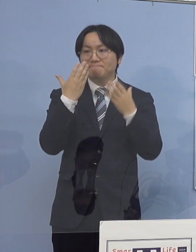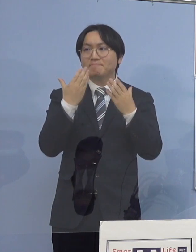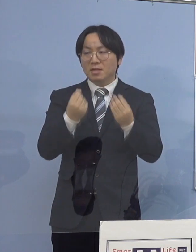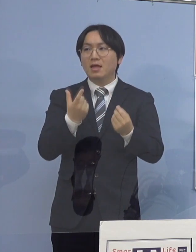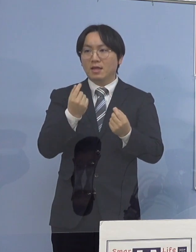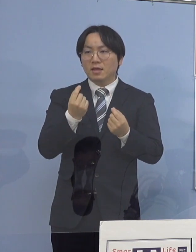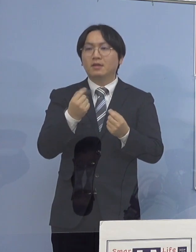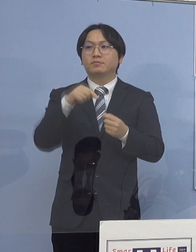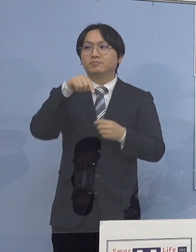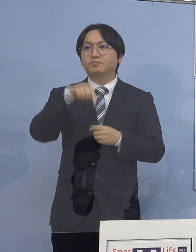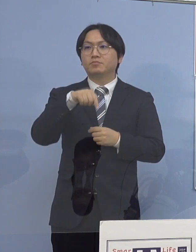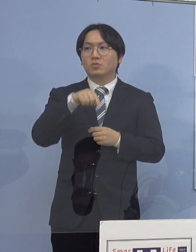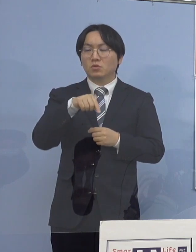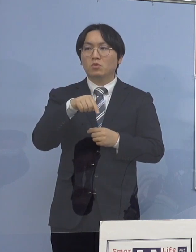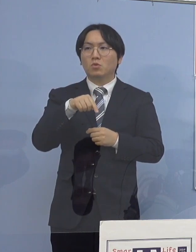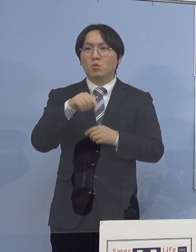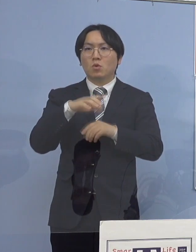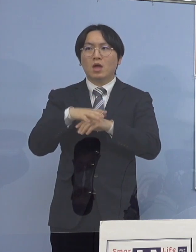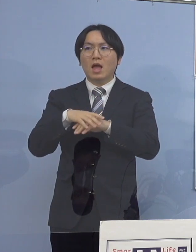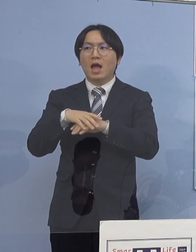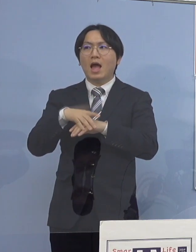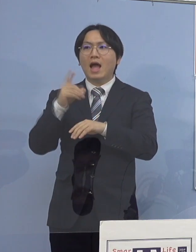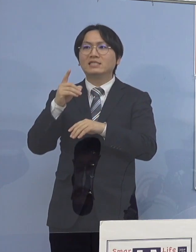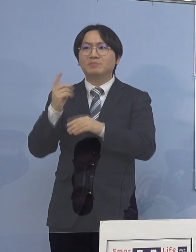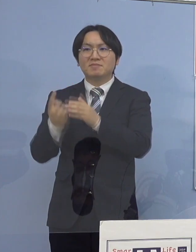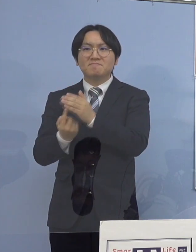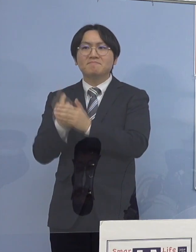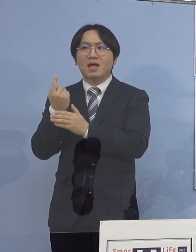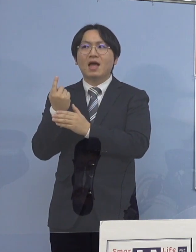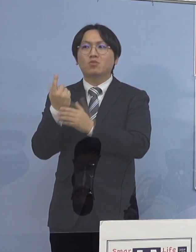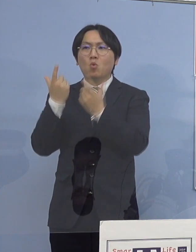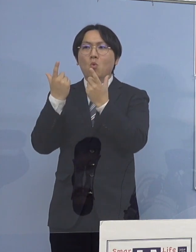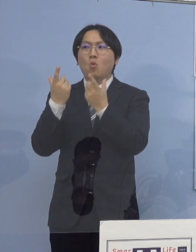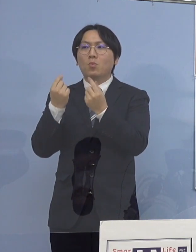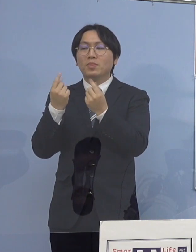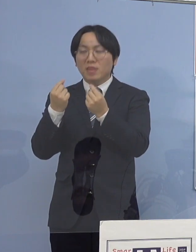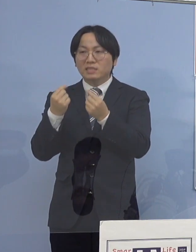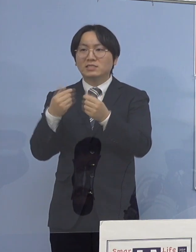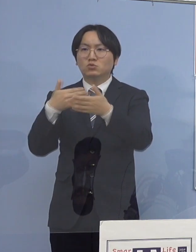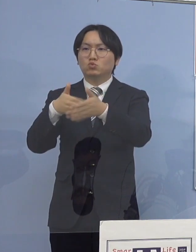まずは初発の方と同じクラスの人 これが軒並み